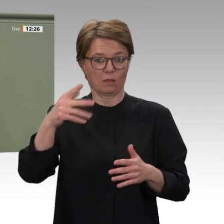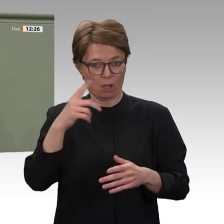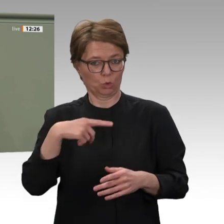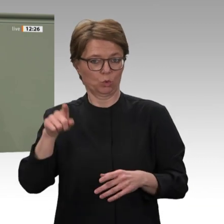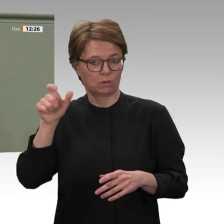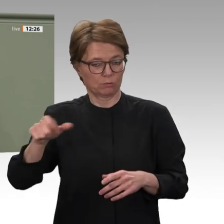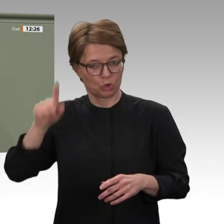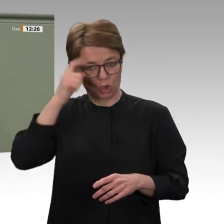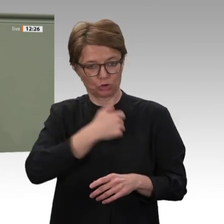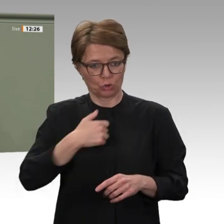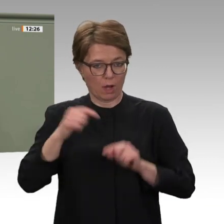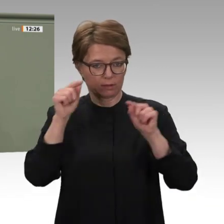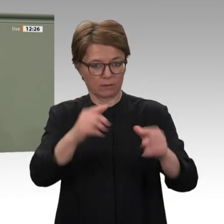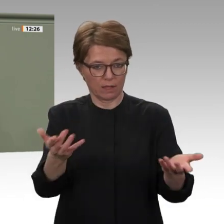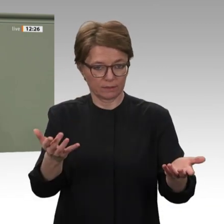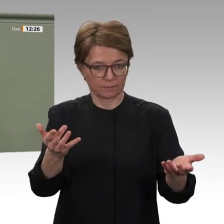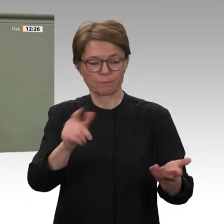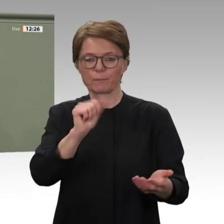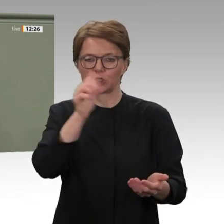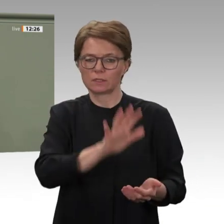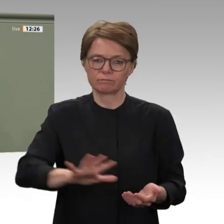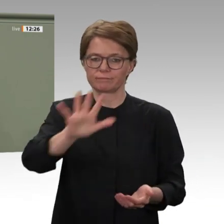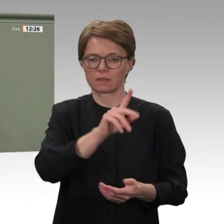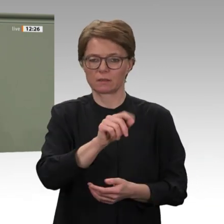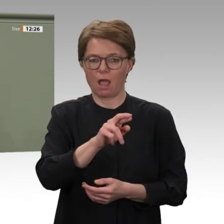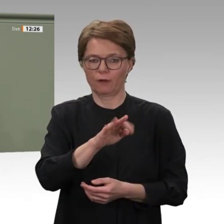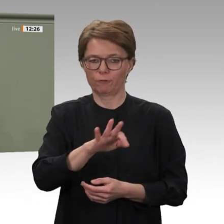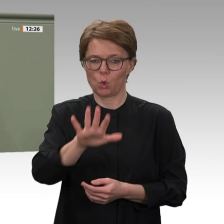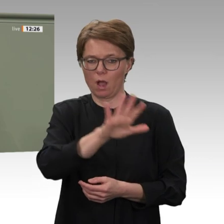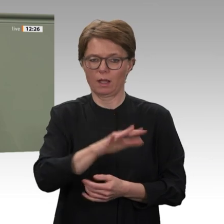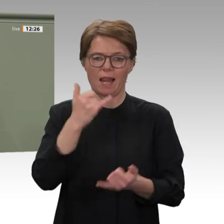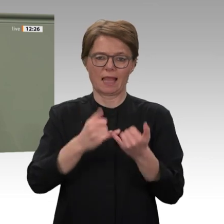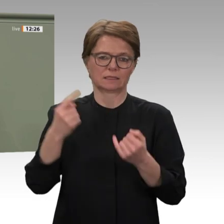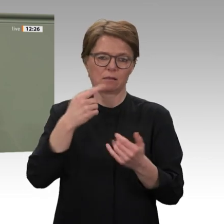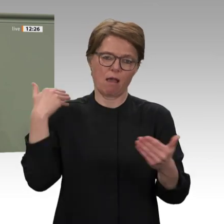Peacekeeping zu einem Peacebuilding übergehen. Die internationale Gemeinschaft hat eine